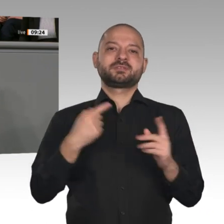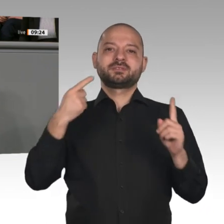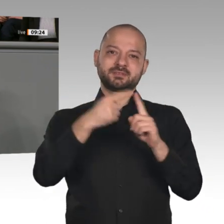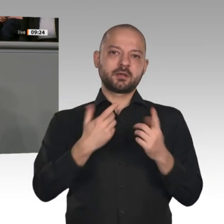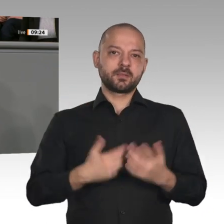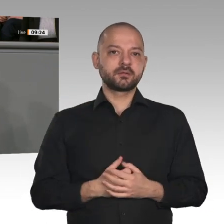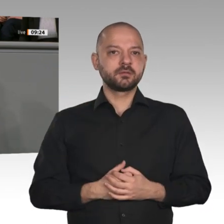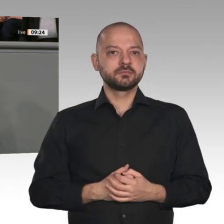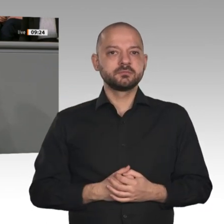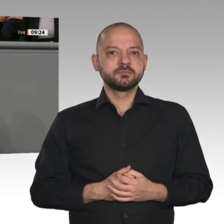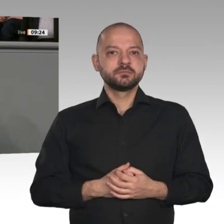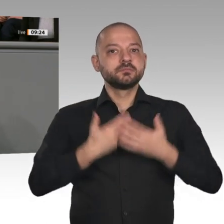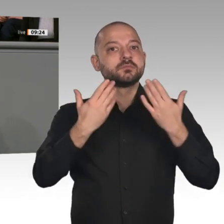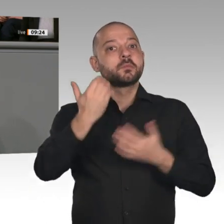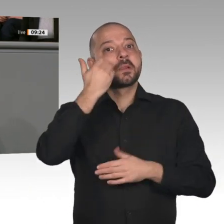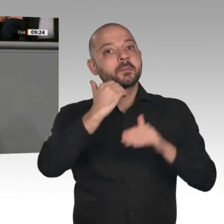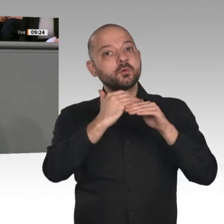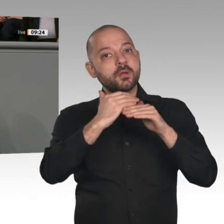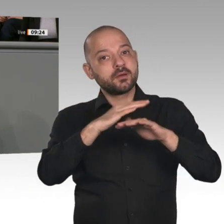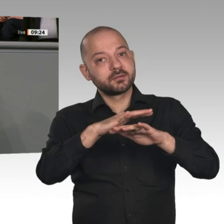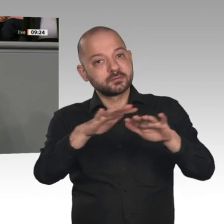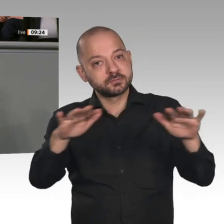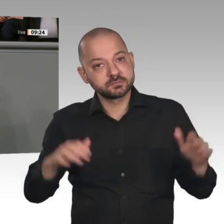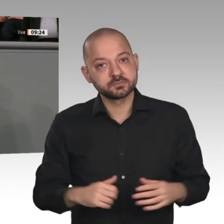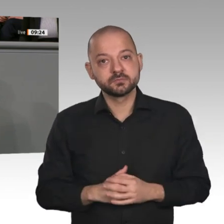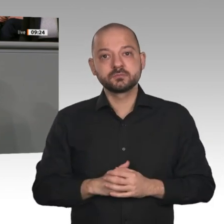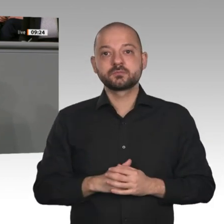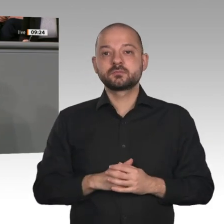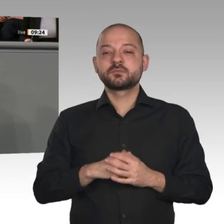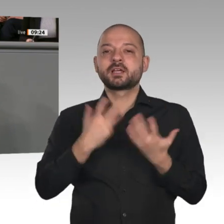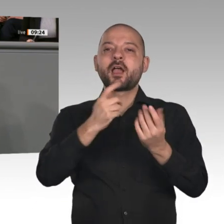treibt, was Unternehmen alles ändern müssten und was alles zu wenig sei, der verunsichert